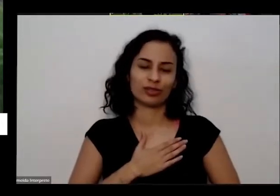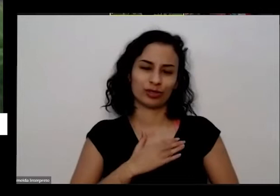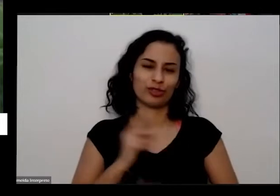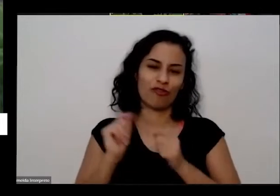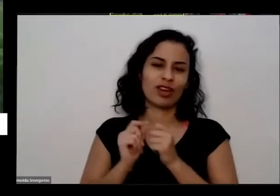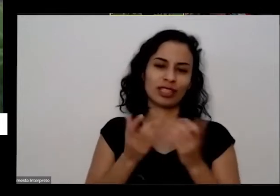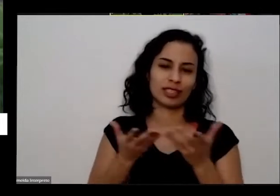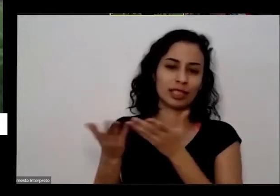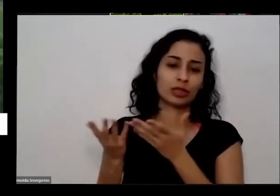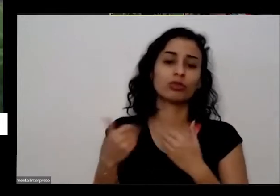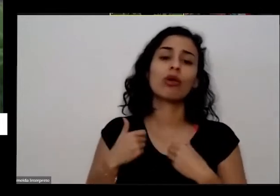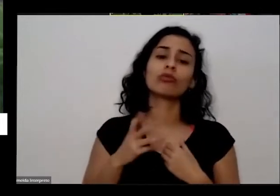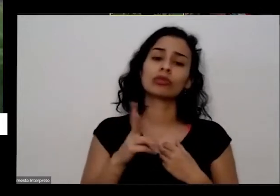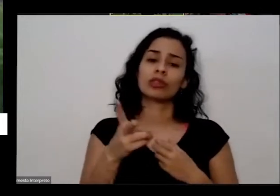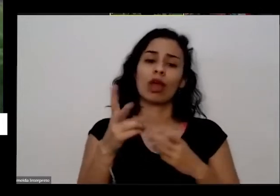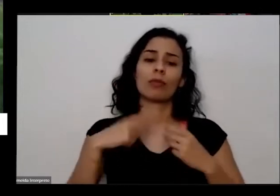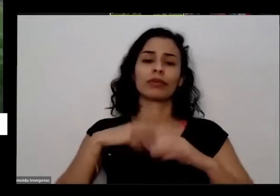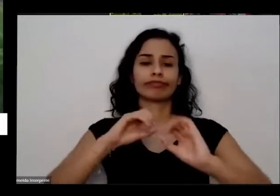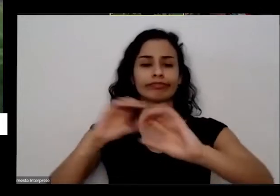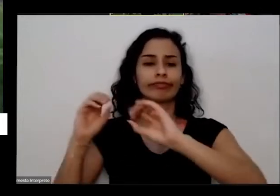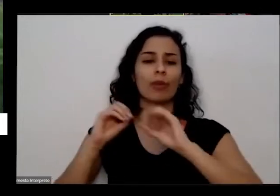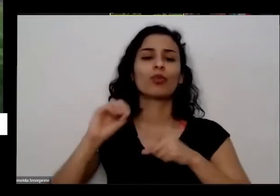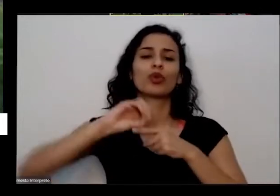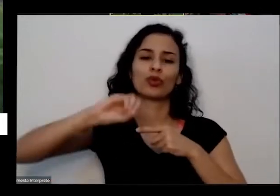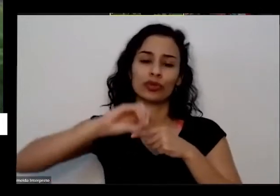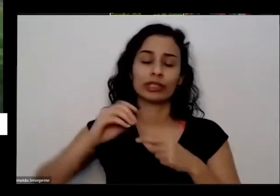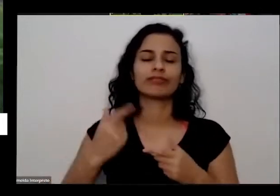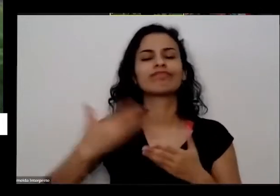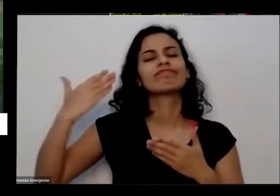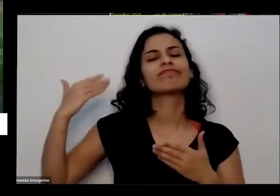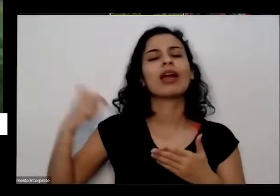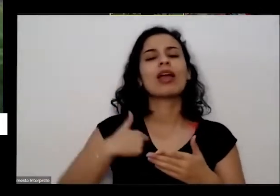dou muitas oficinas uma vez estava dando uma oficina aqui no Shopping de Brasília no Brasília